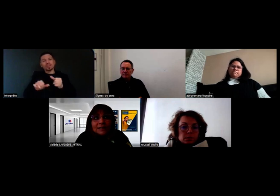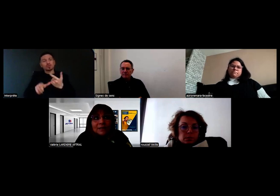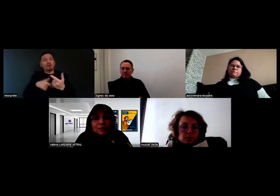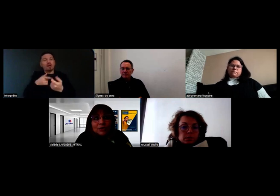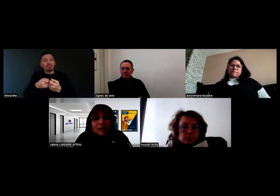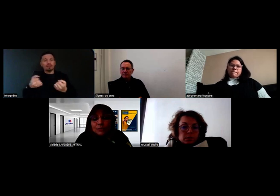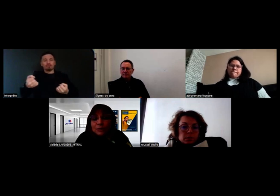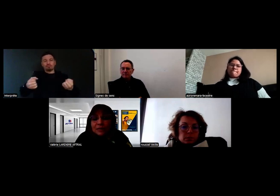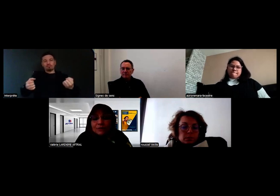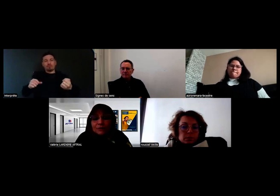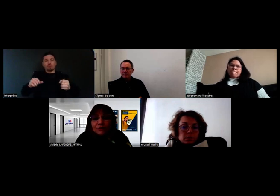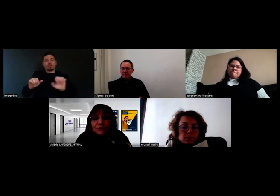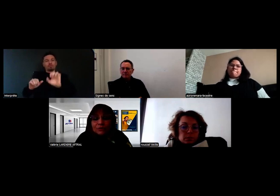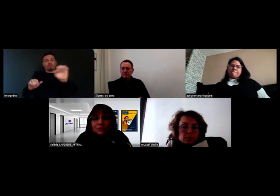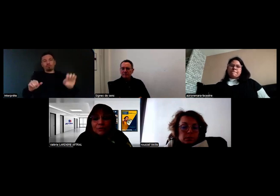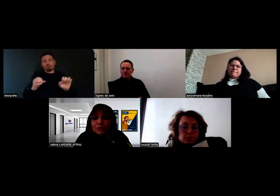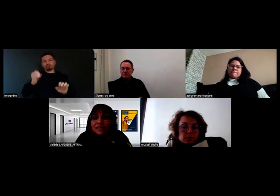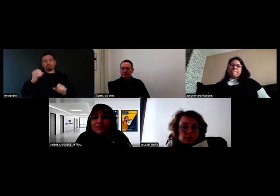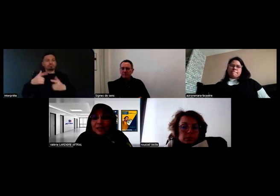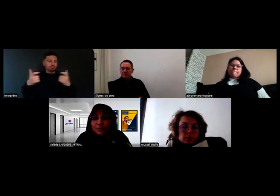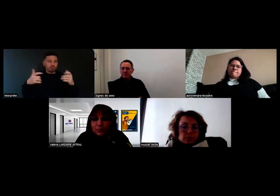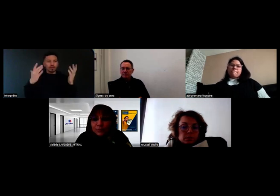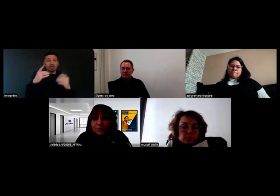c'est mentionné pour les personnes sourdes sévères et profondes,